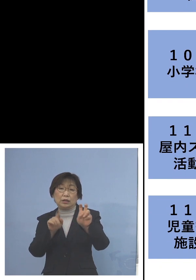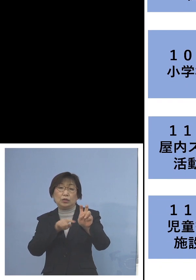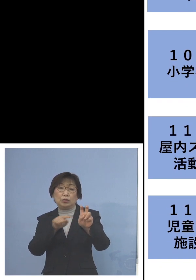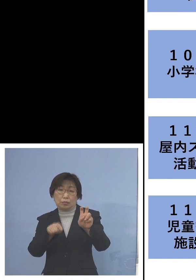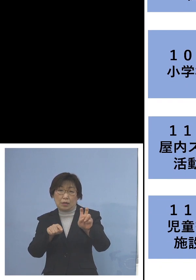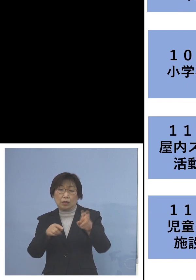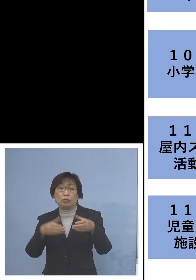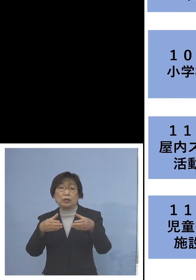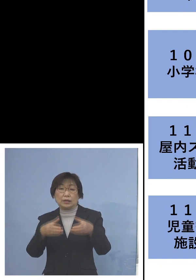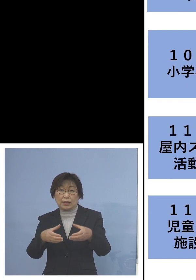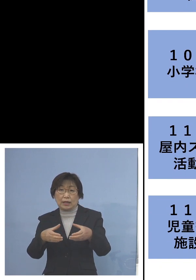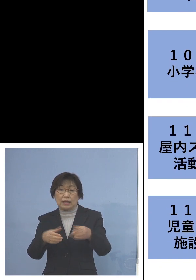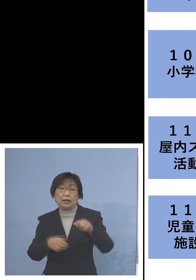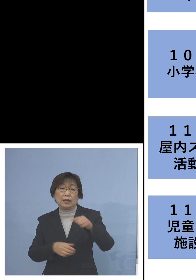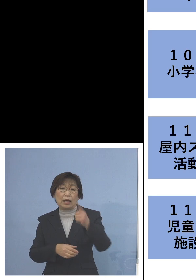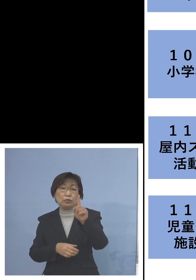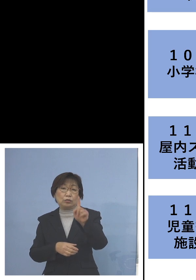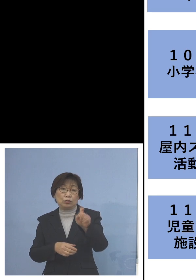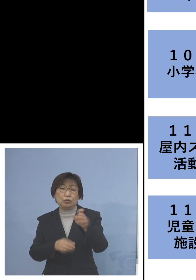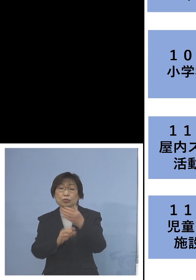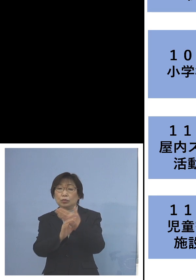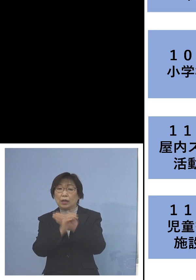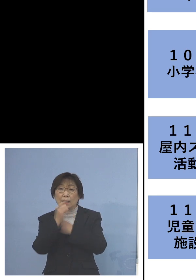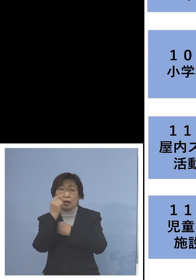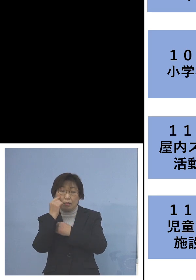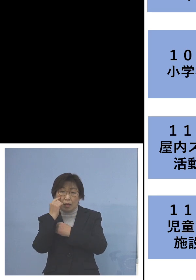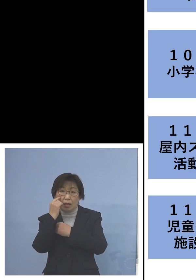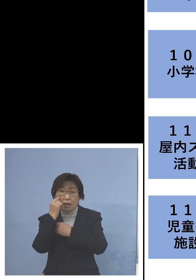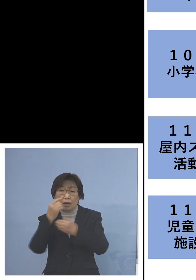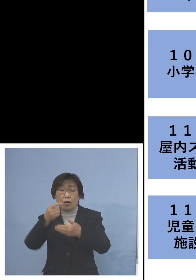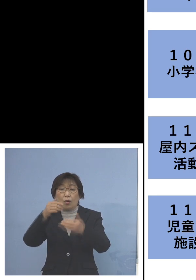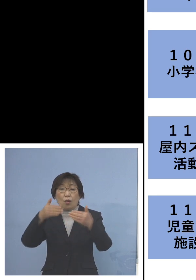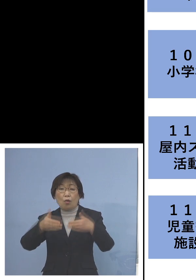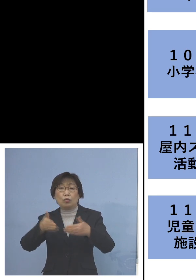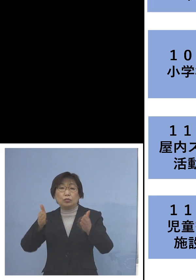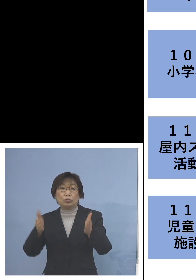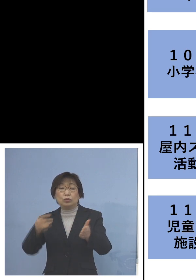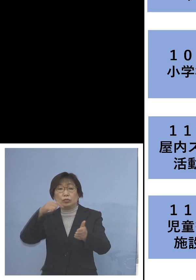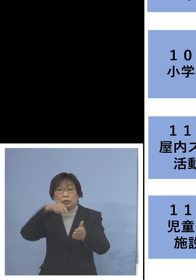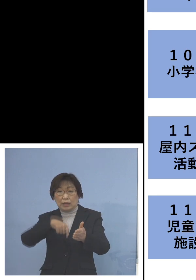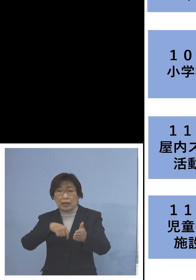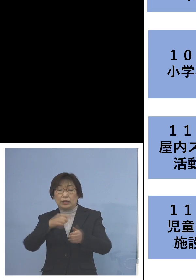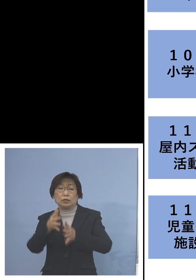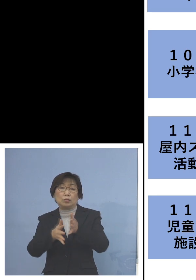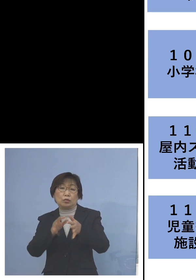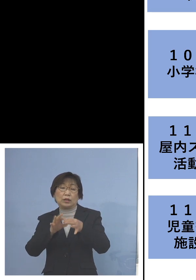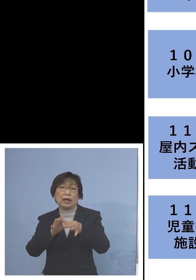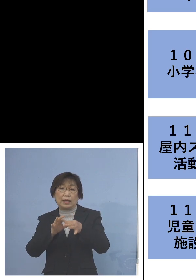また「110例目屋内スポーツ活動 関連クラスター」二次感染1名